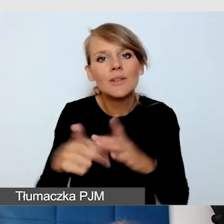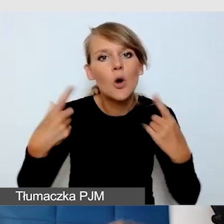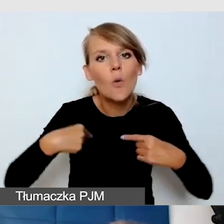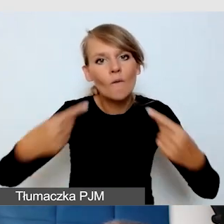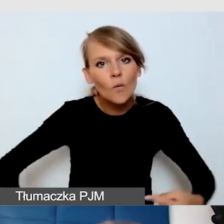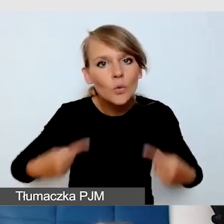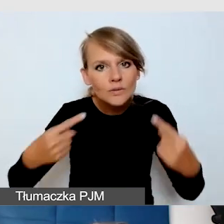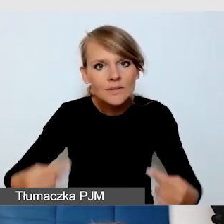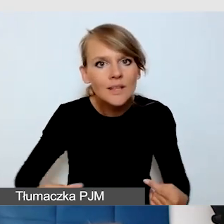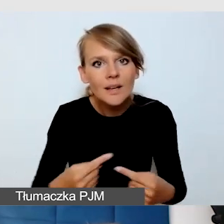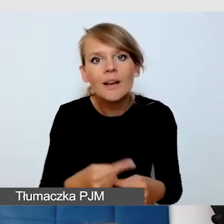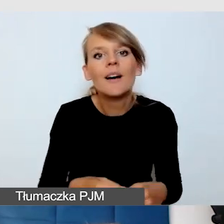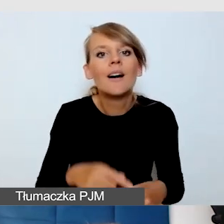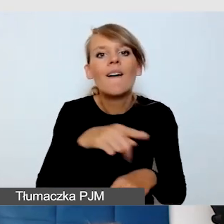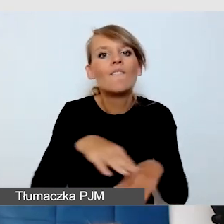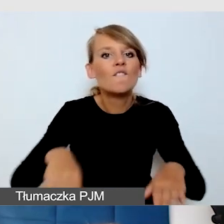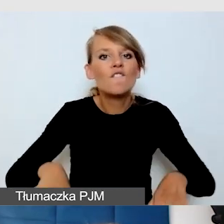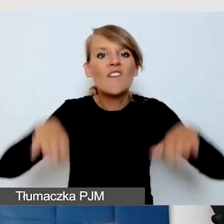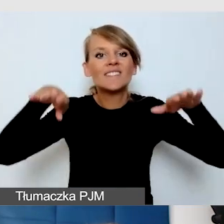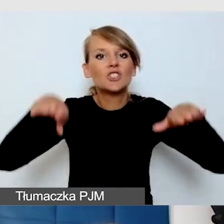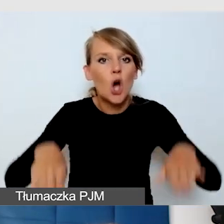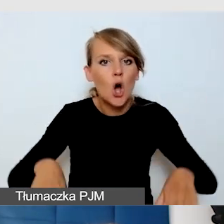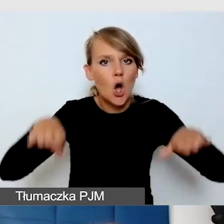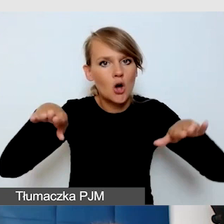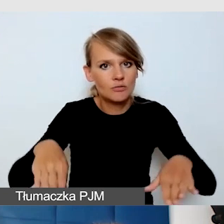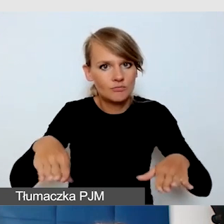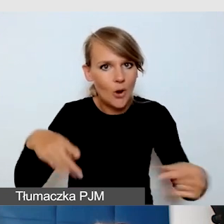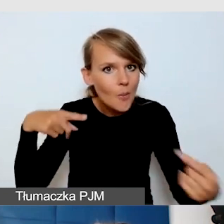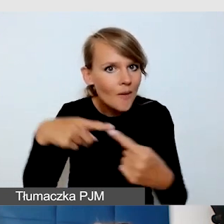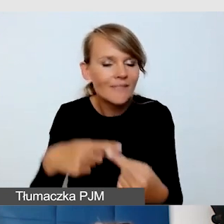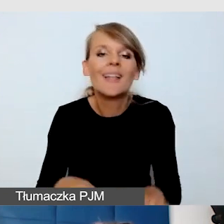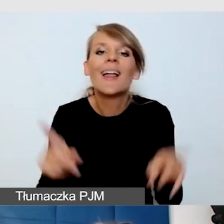i wszystko było na odpowiedniej wysokości. Ale też zrobiliśmy szkolenia z tego.